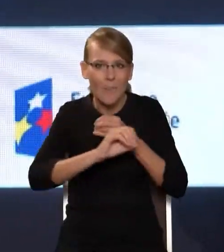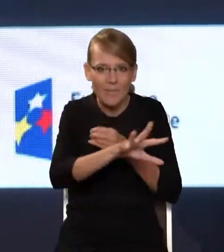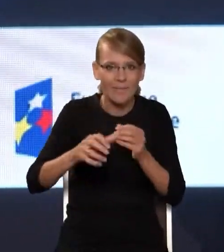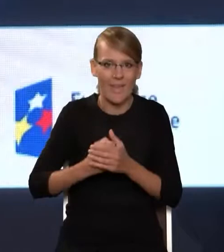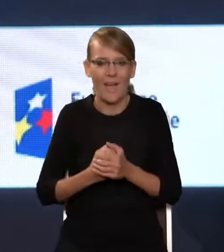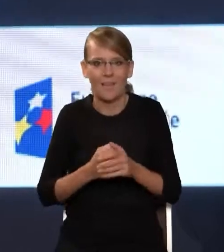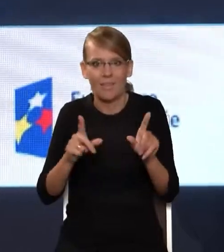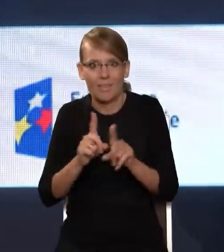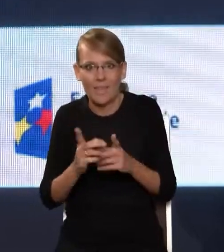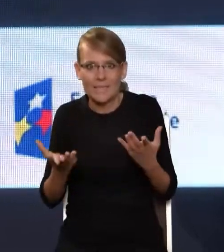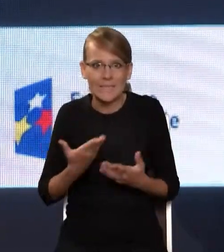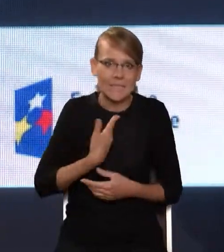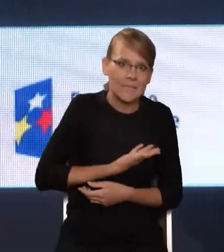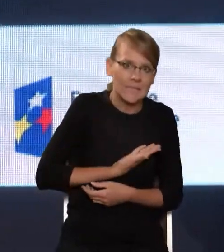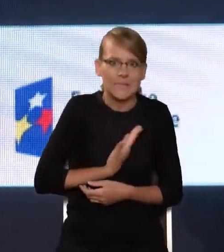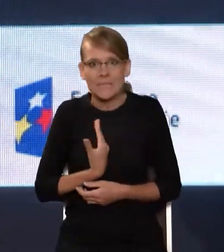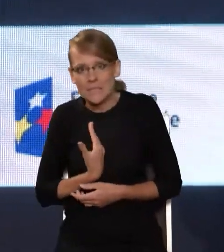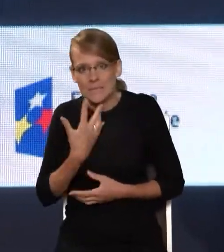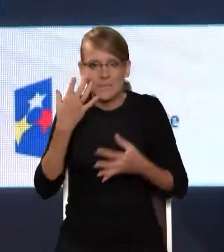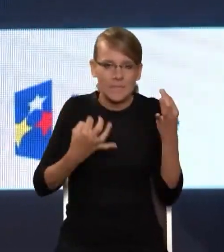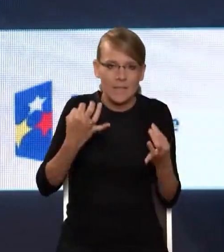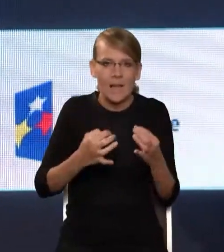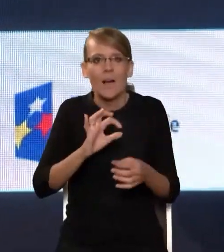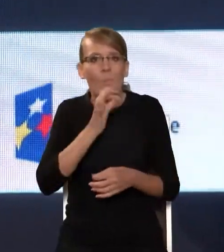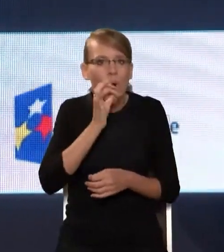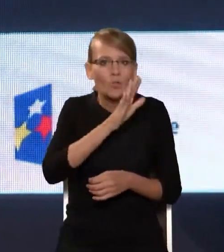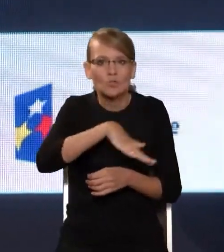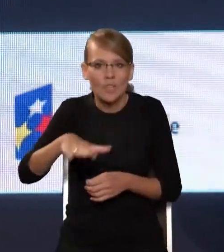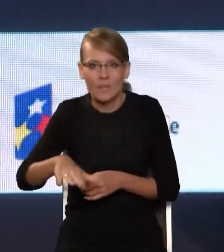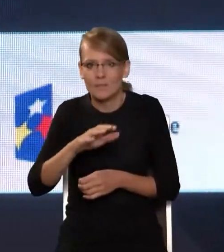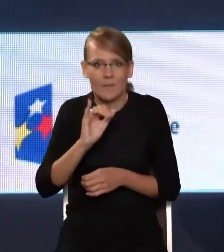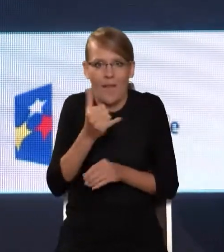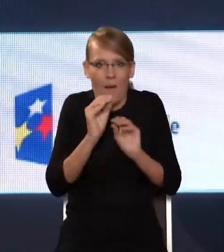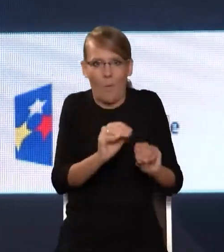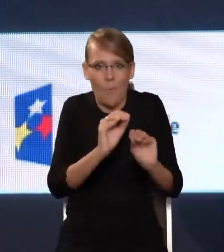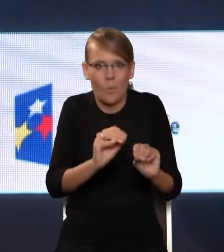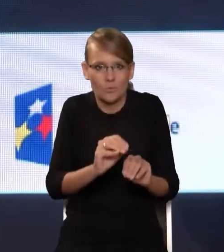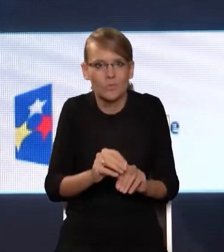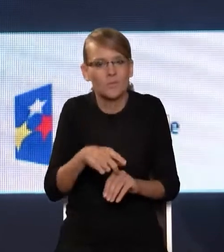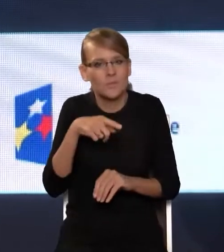dylemacie, jak uczyć dzieci i młodzież korzystania twórczego z możliwości,